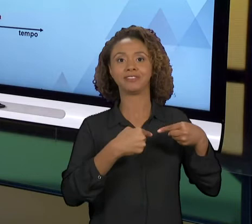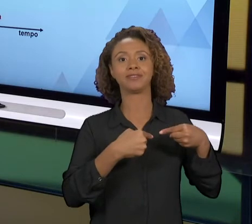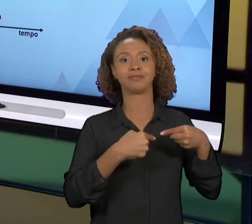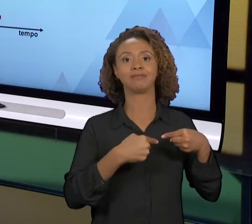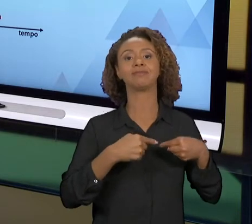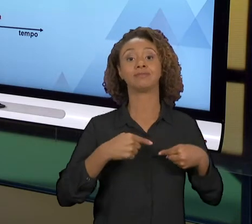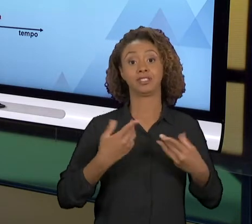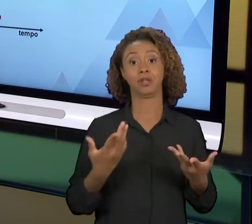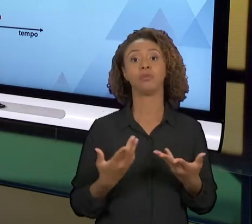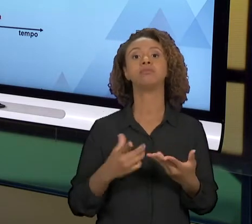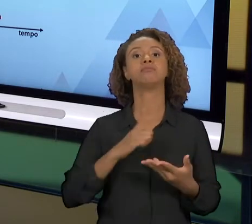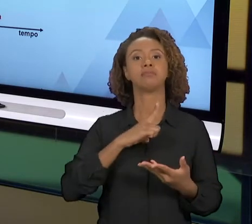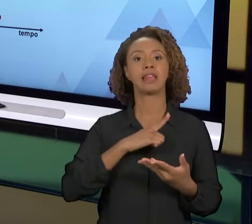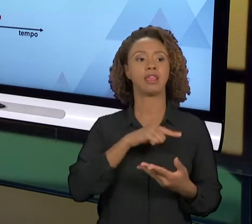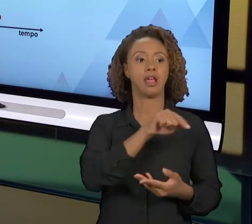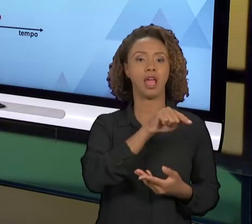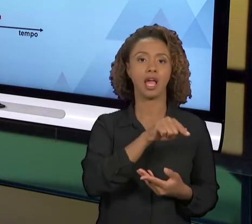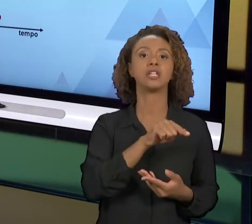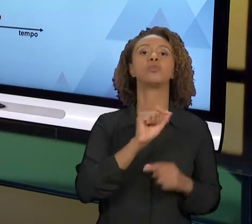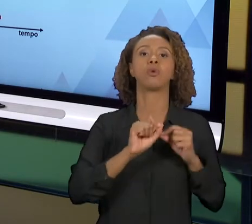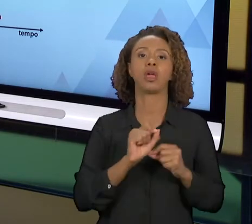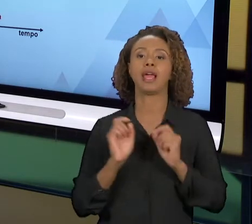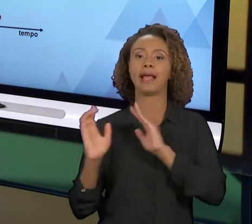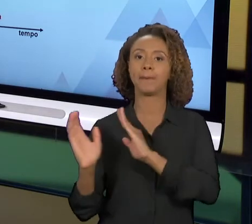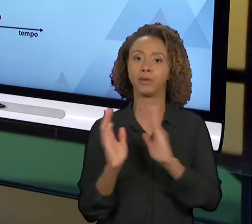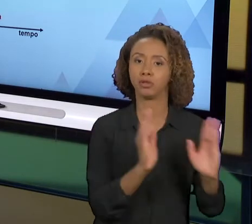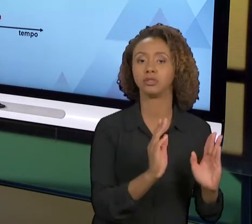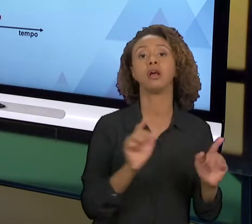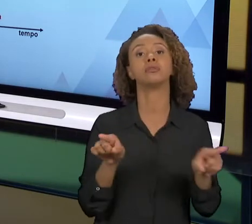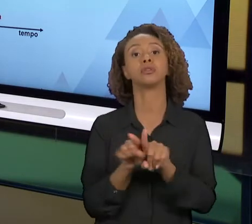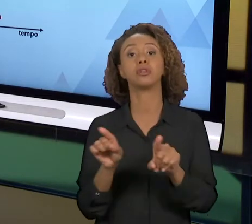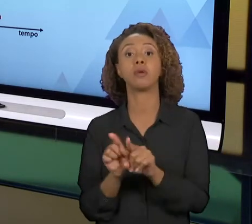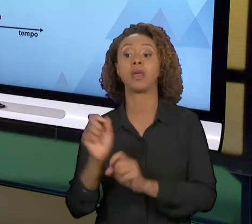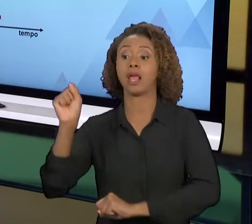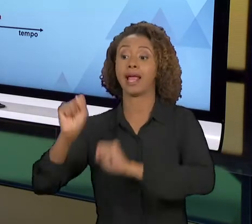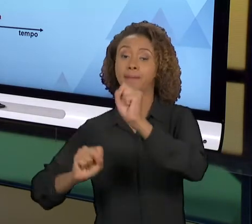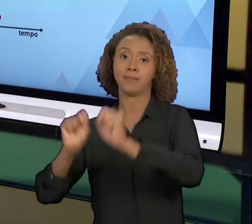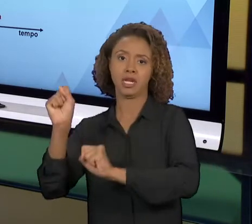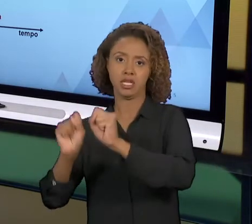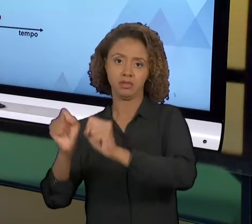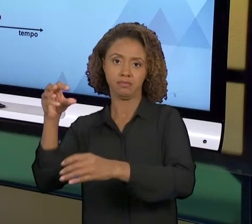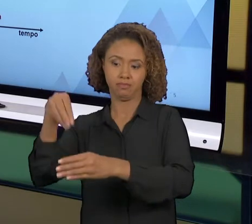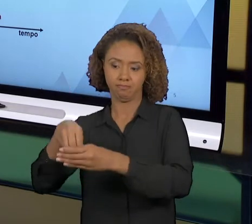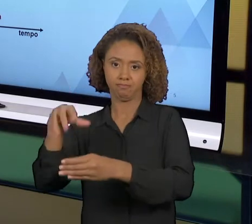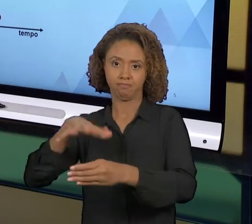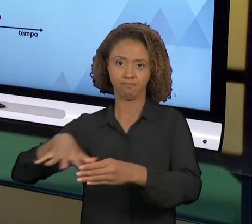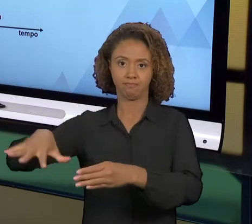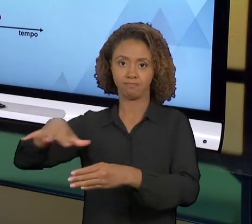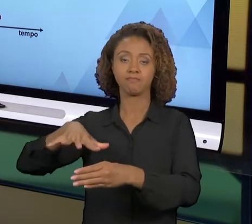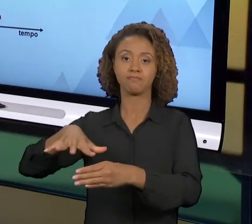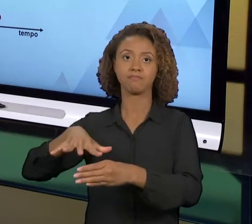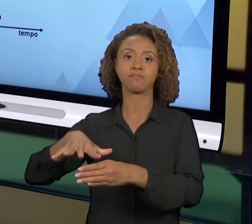REENGENHARIA DE PROCESSOS. A REENGENHARIA EMPRESARIAL JÁ FOI TIDA COMO INVIÁVEL, OS